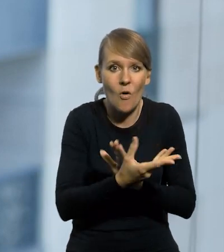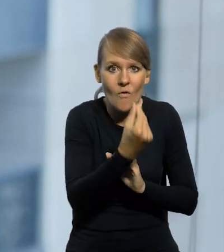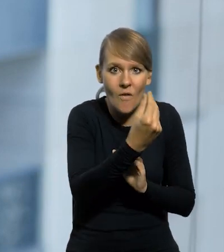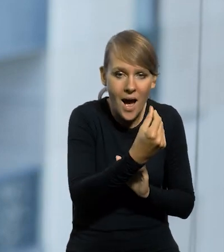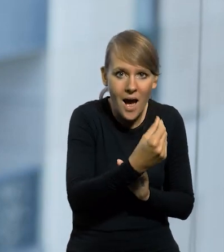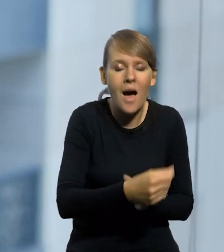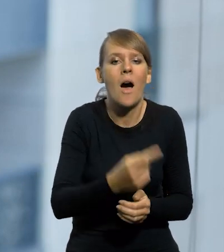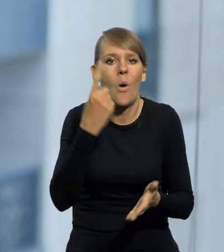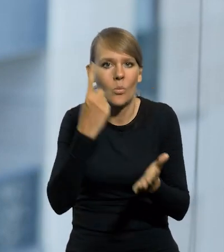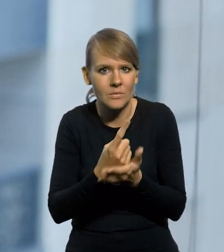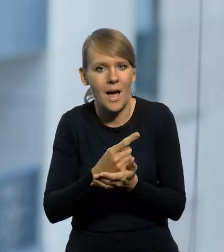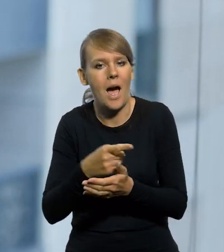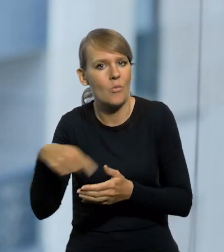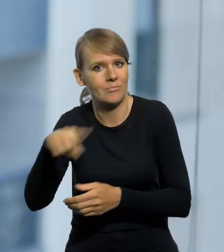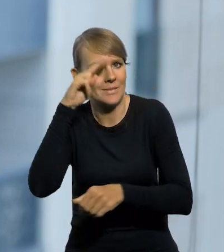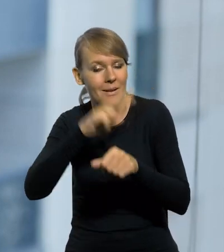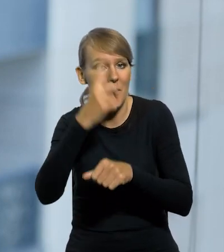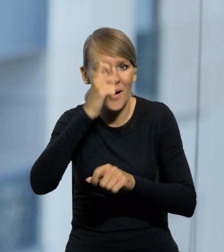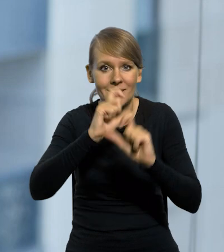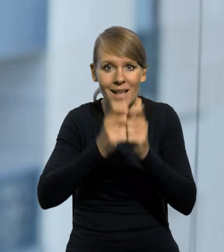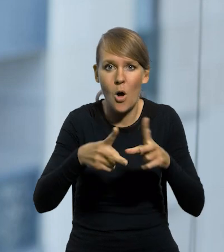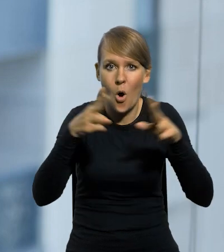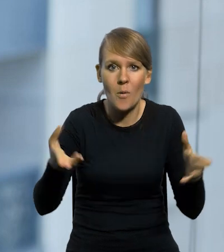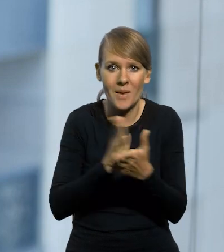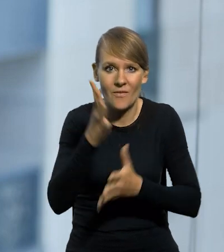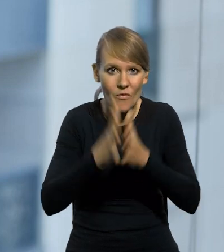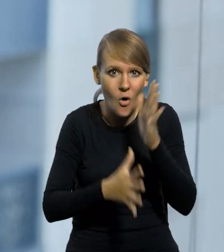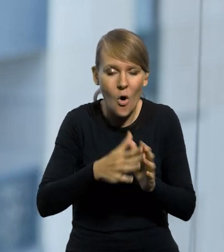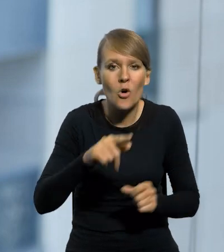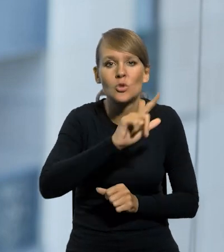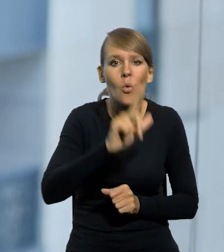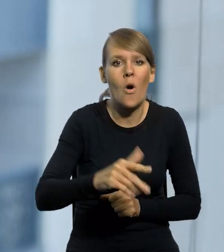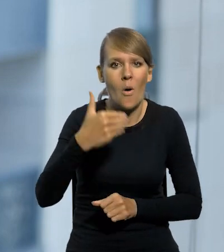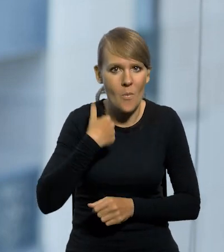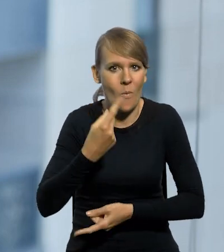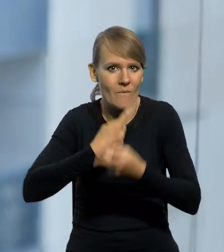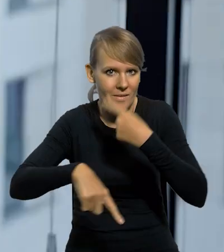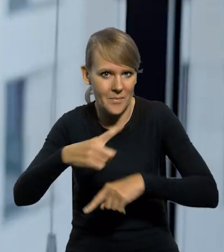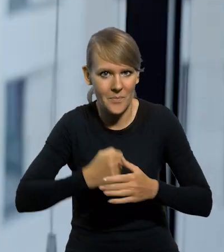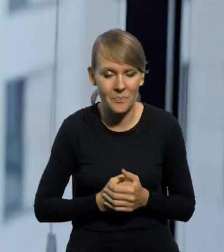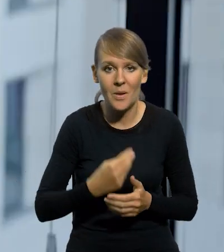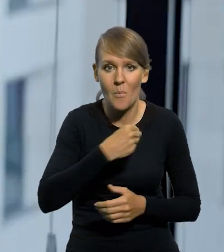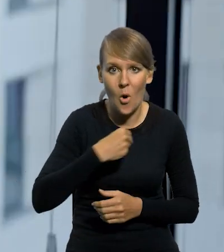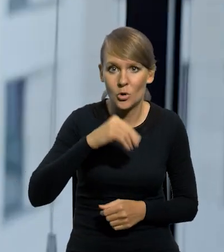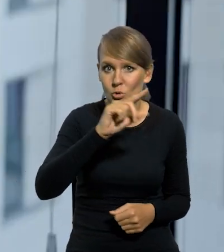wzbudziło do siebie zaufanie. Bo pamiętajmy, przez cały okres międzywojenny ten złoty był później wymienialny. Ta polska złotówka nie dość,